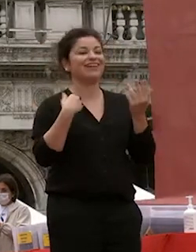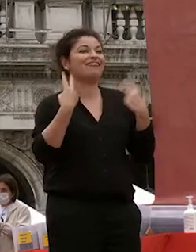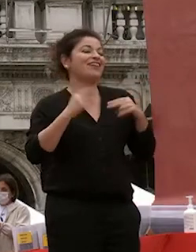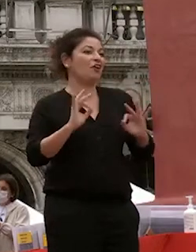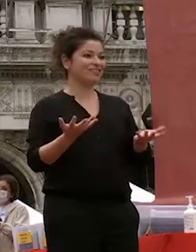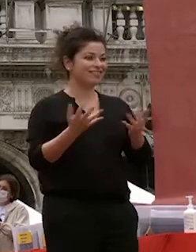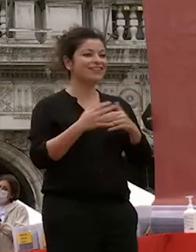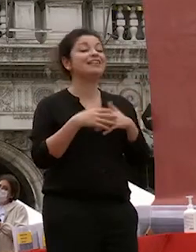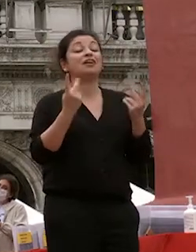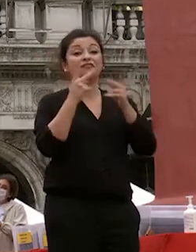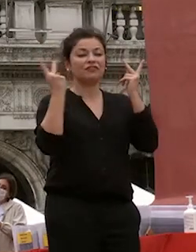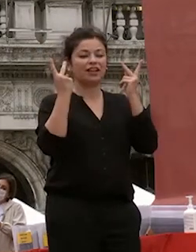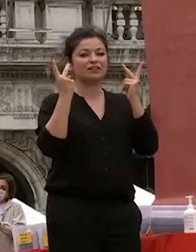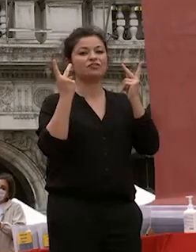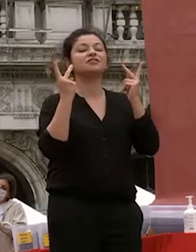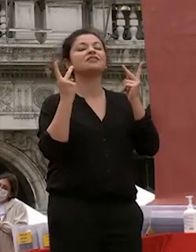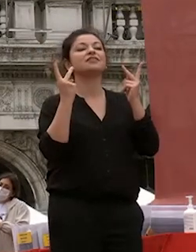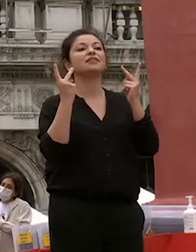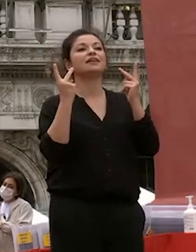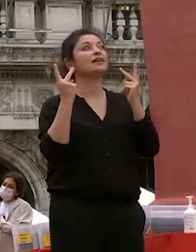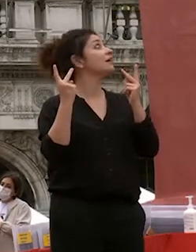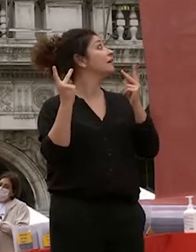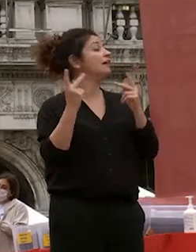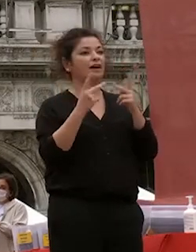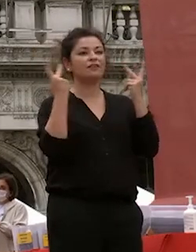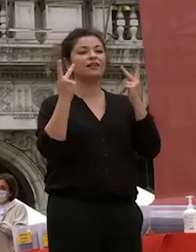sono felice che sia abbiamo avuto una competizione